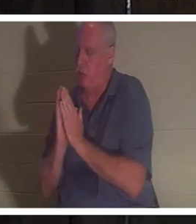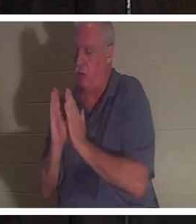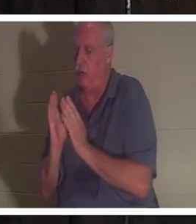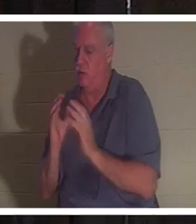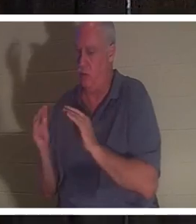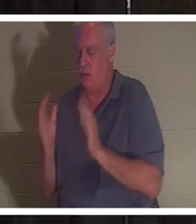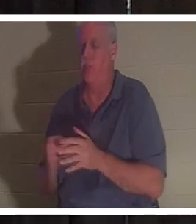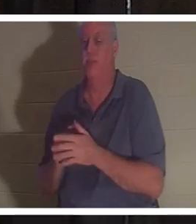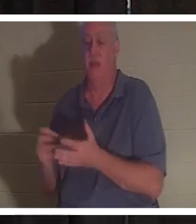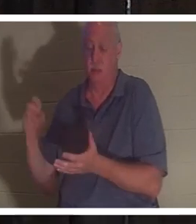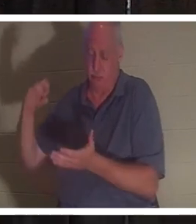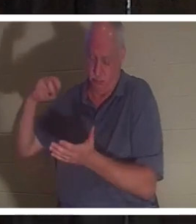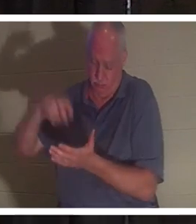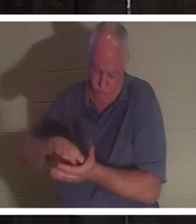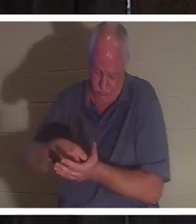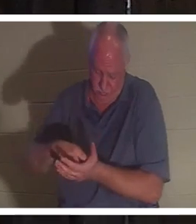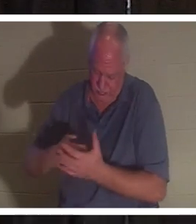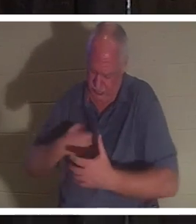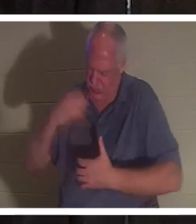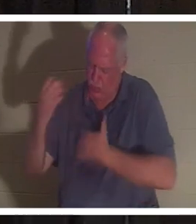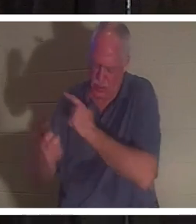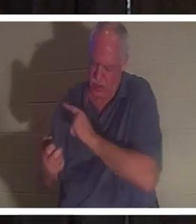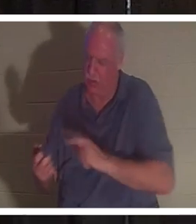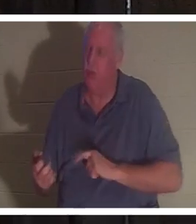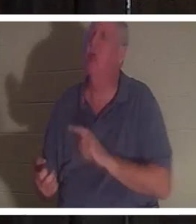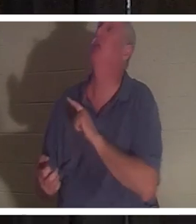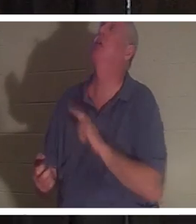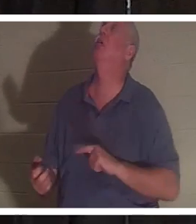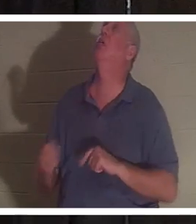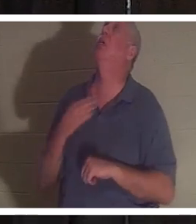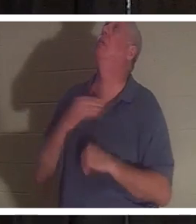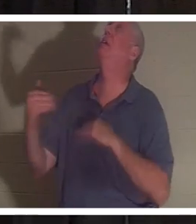на колени и воззвал к Господу. Он сказал: «Господи, пожалуйста, верни ее, я не могу